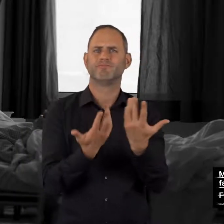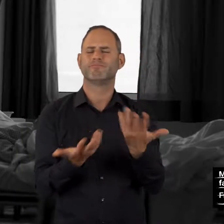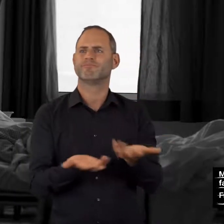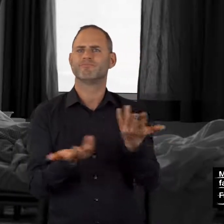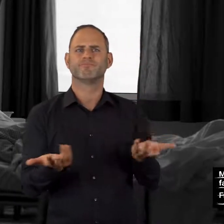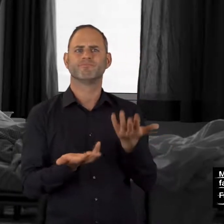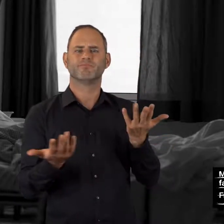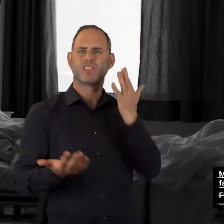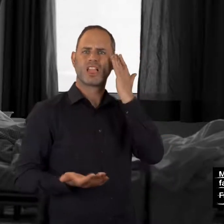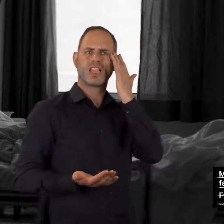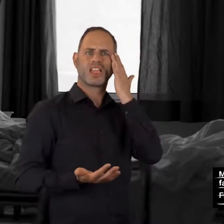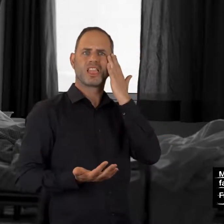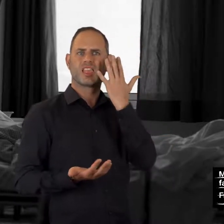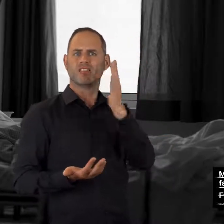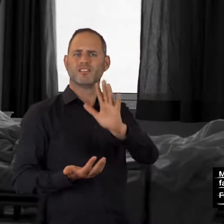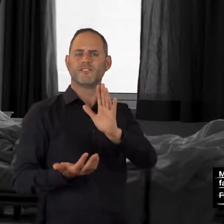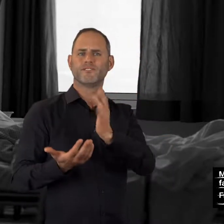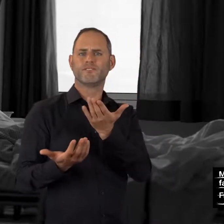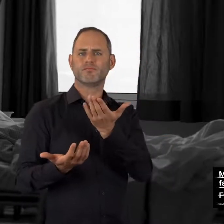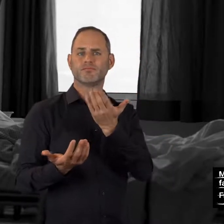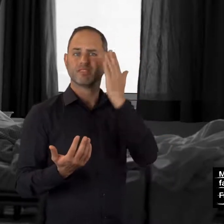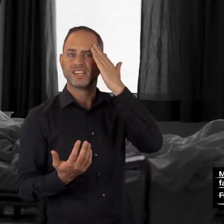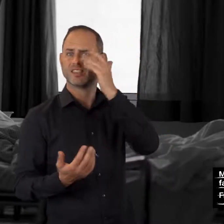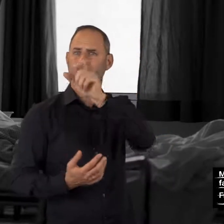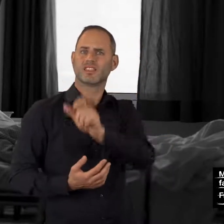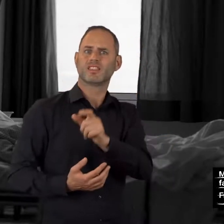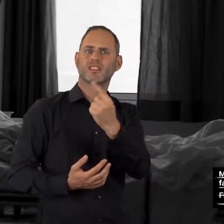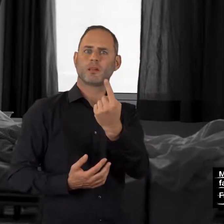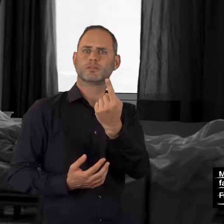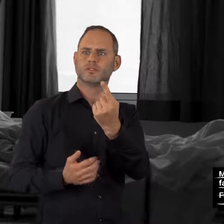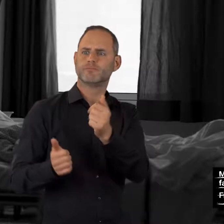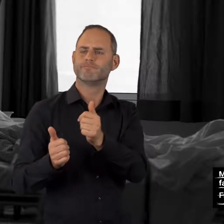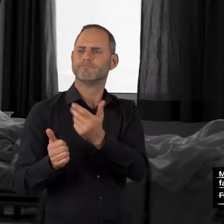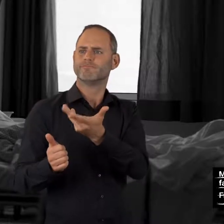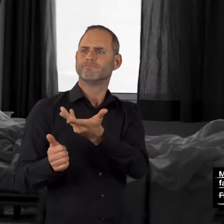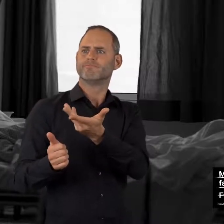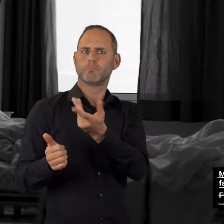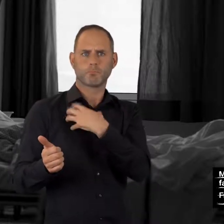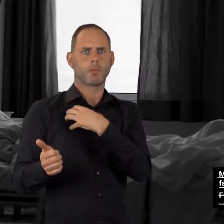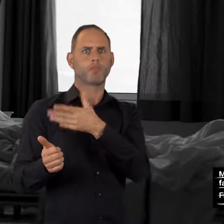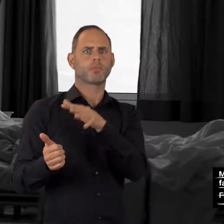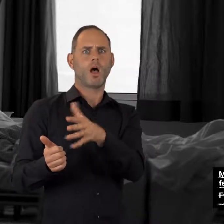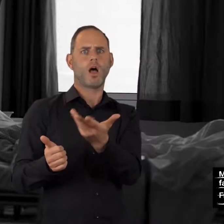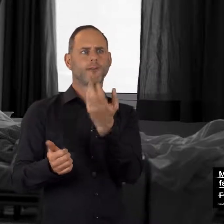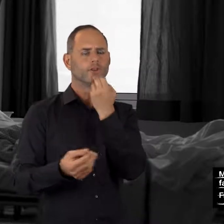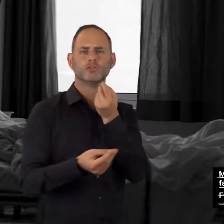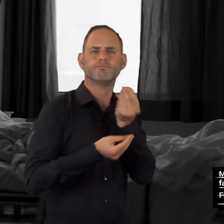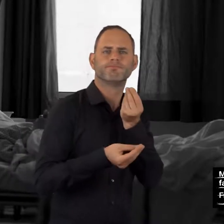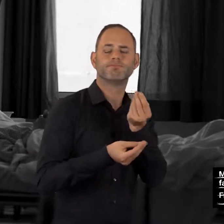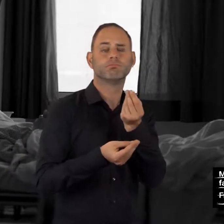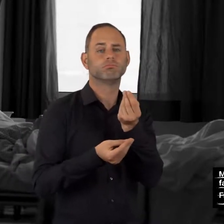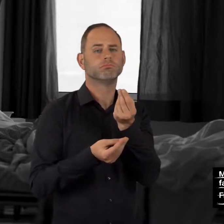machen sich Sorgen um einen konsumierenden Angehörigen?